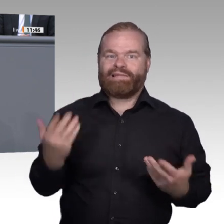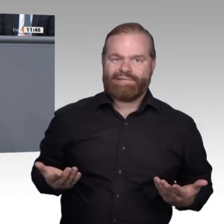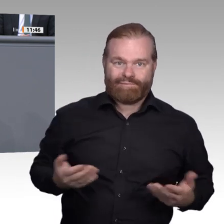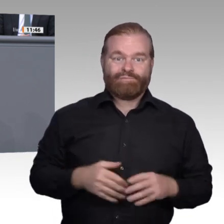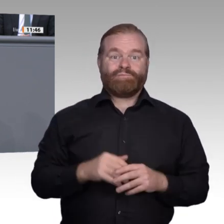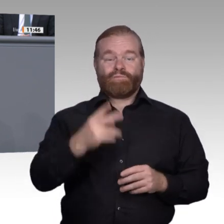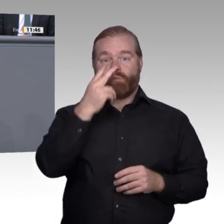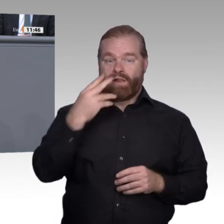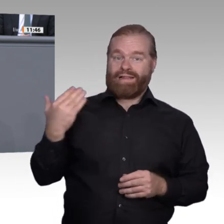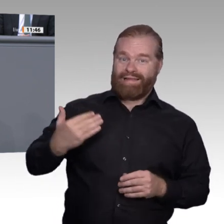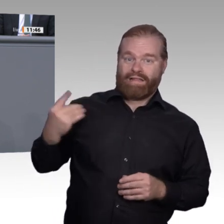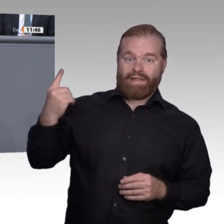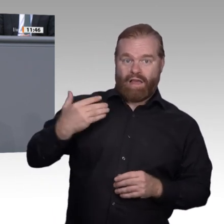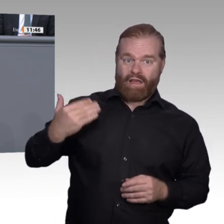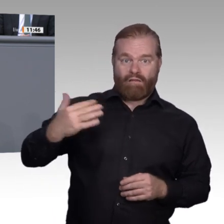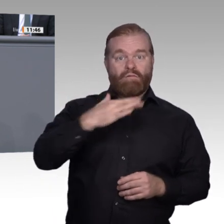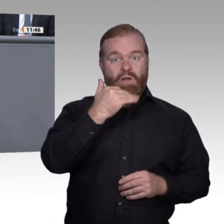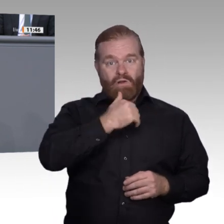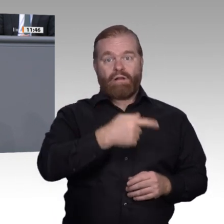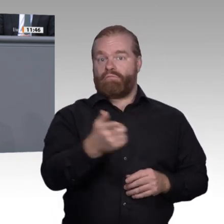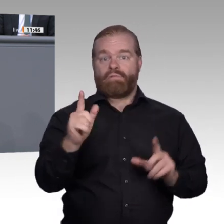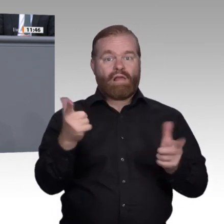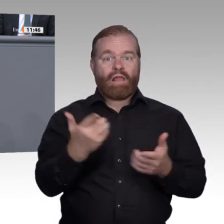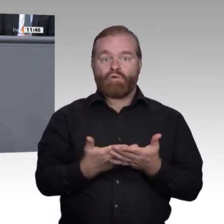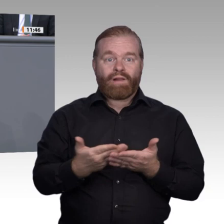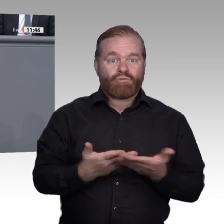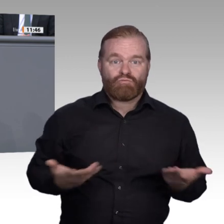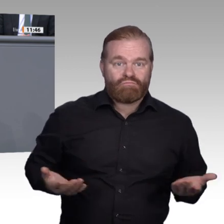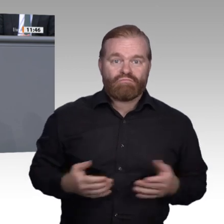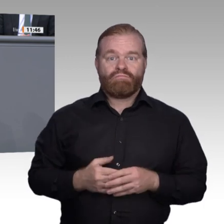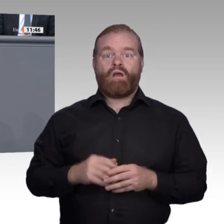Attraktivität und Wertschätzung von Arbeit in Ausbildungsberufen müssen deutlich größer